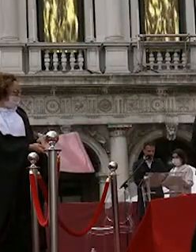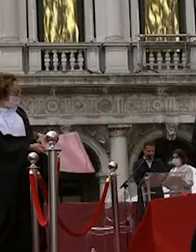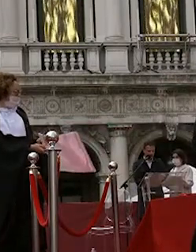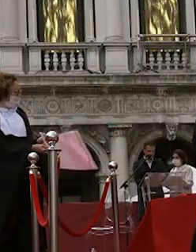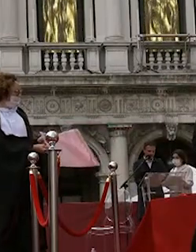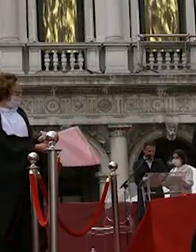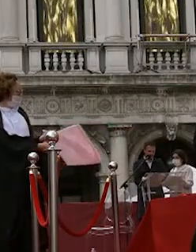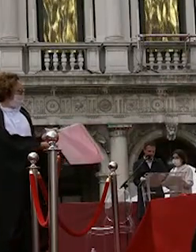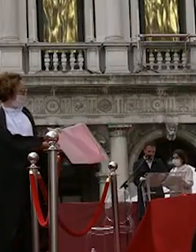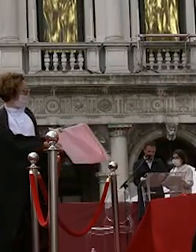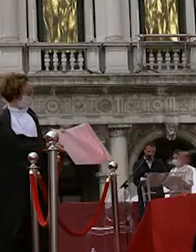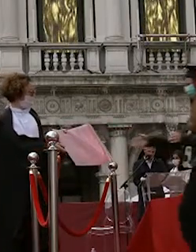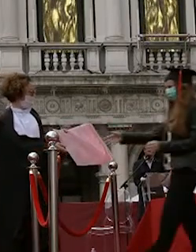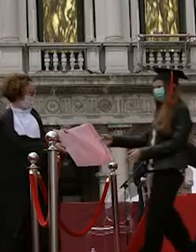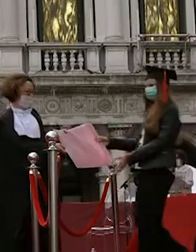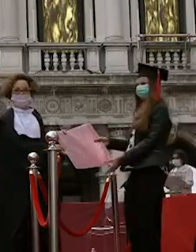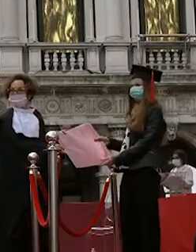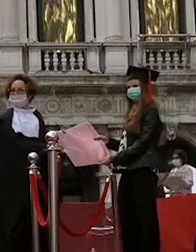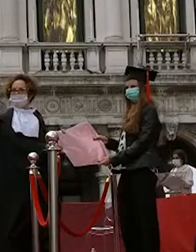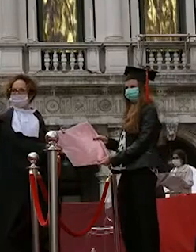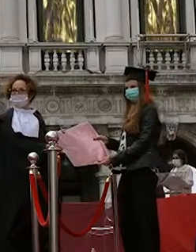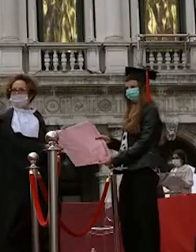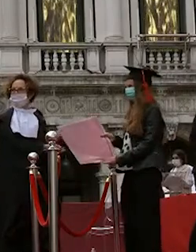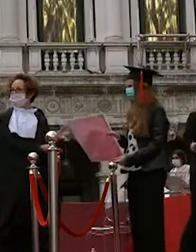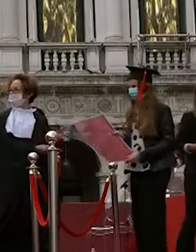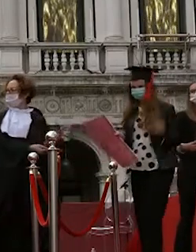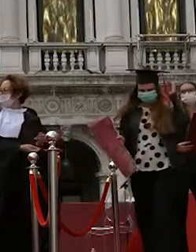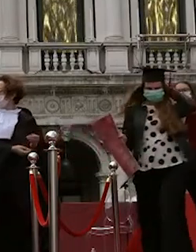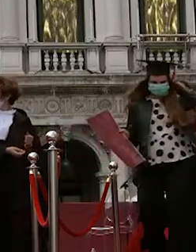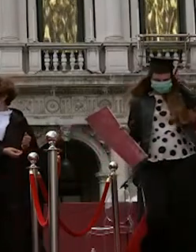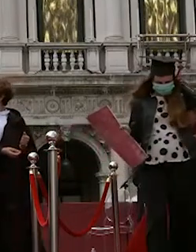sveva ruolo mattia tempestini